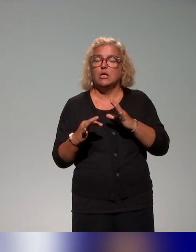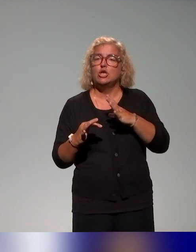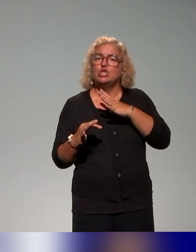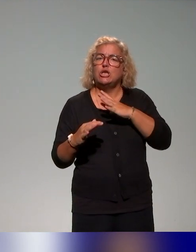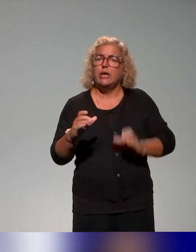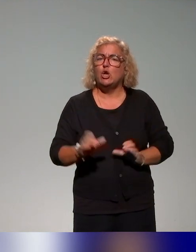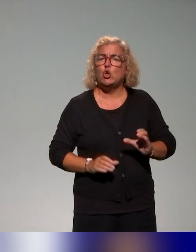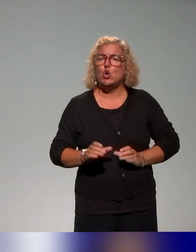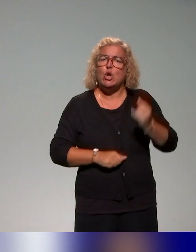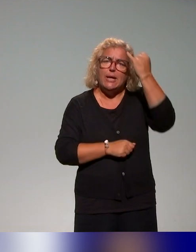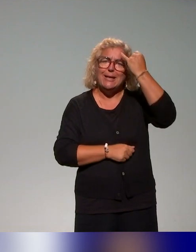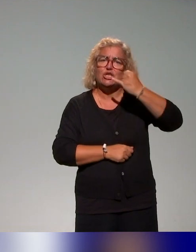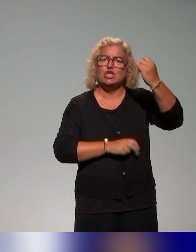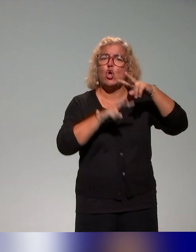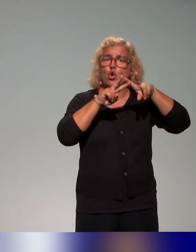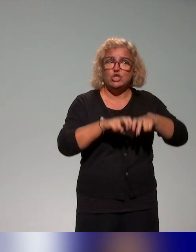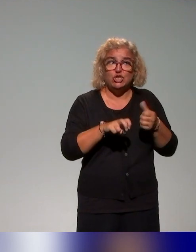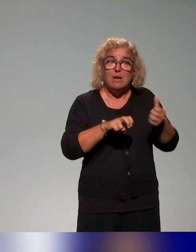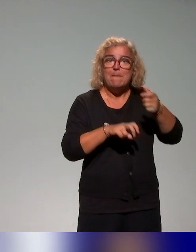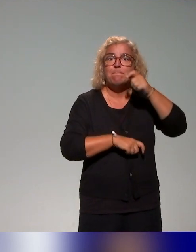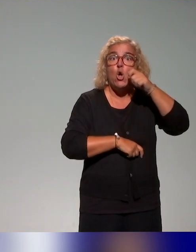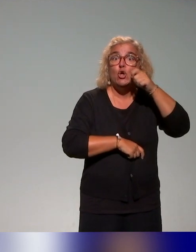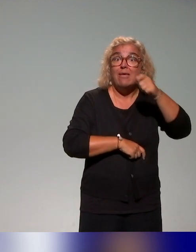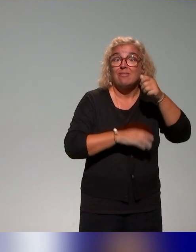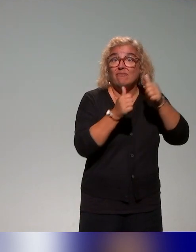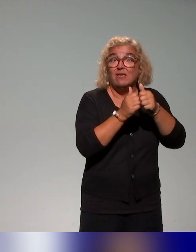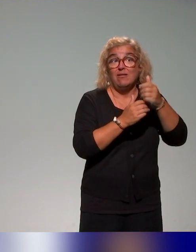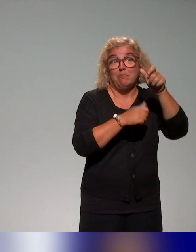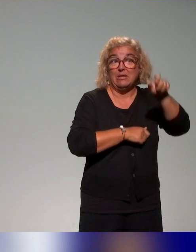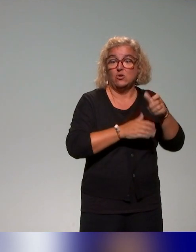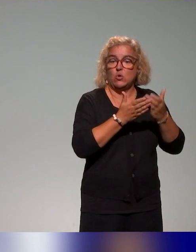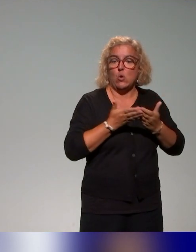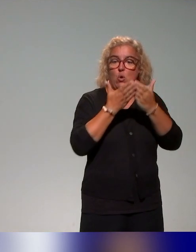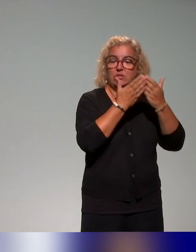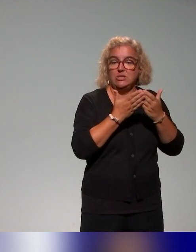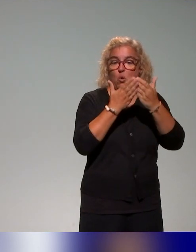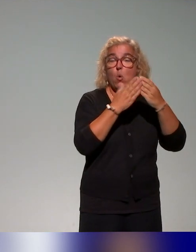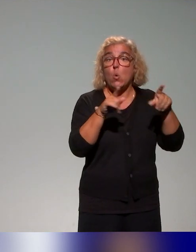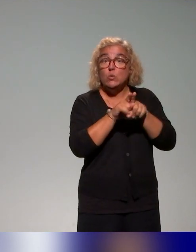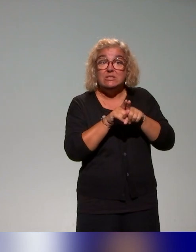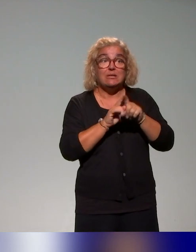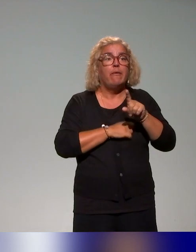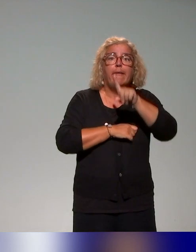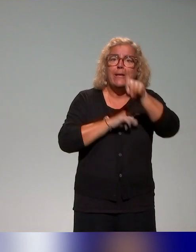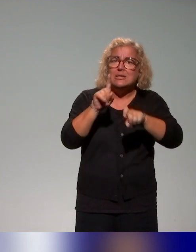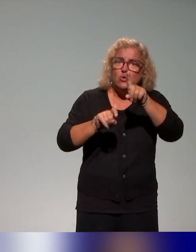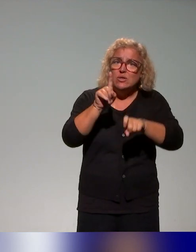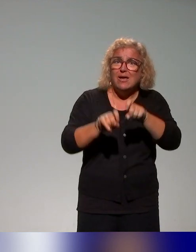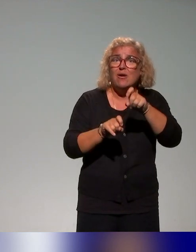recherche mène des enquêtes auprès des étudiants, on parlait tout à l'heure des publics cibles, des entretiens auprès des enseignants qui vont nous aider à co-construire le plan de formation,